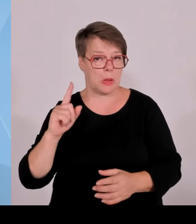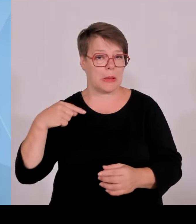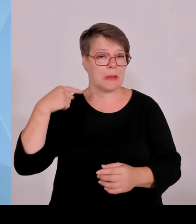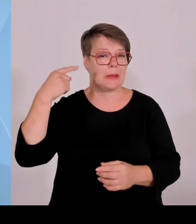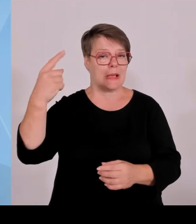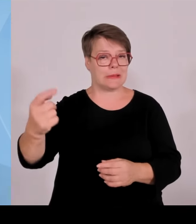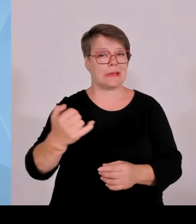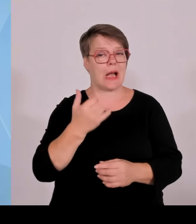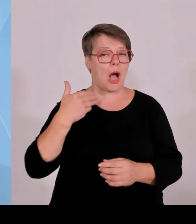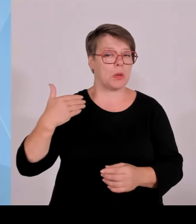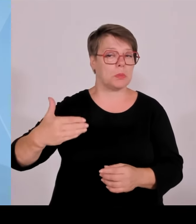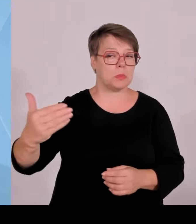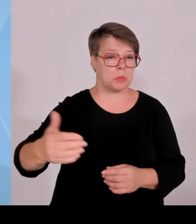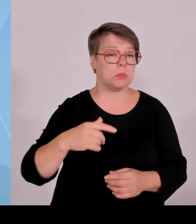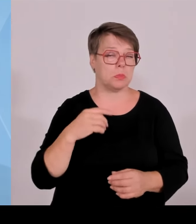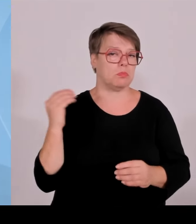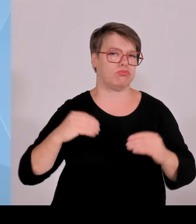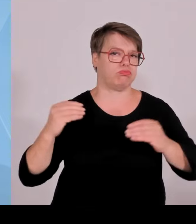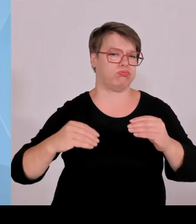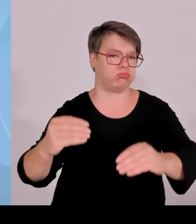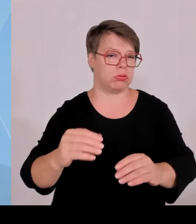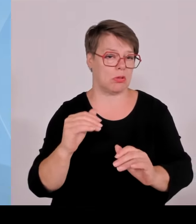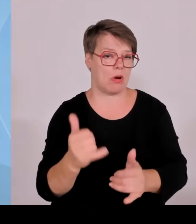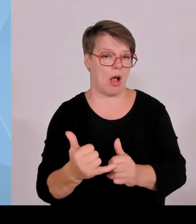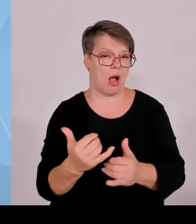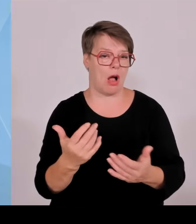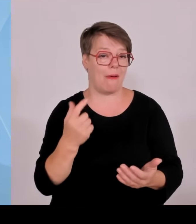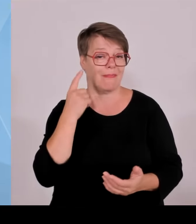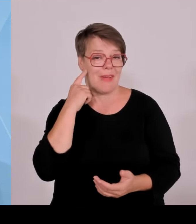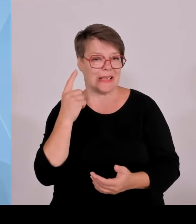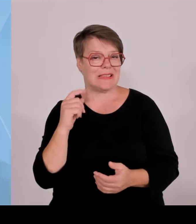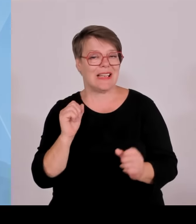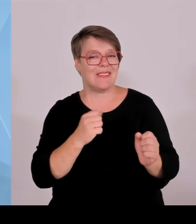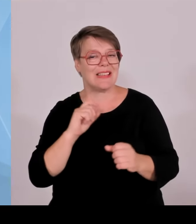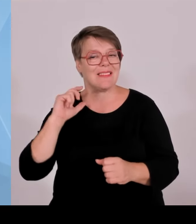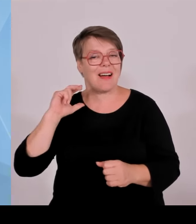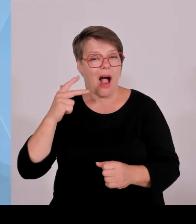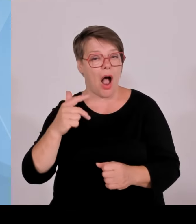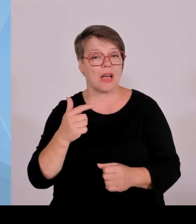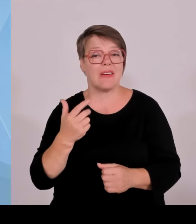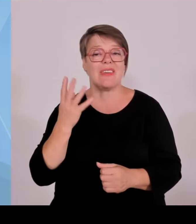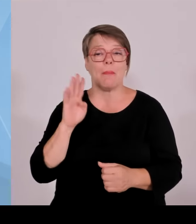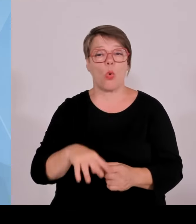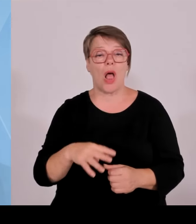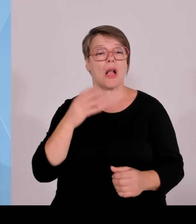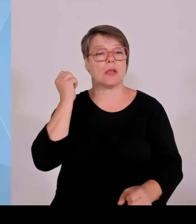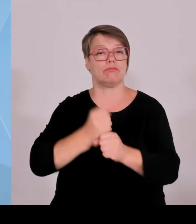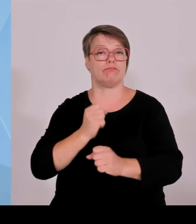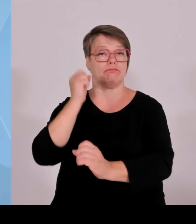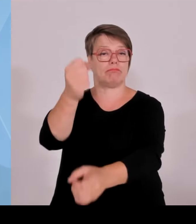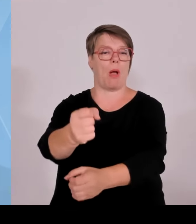Ja, wir sind ja noch nicht so lange mit dieser Linie in der Windkraft unterwegs. Aber die jetzigen Zahlen zeigen uns,